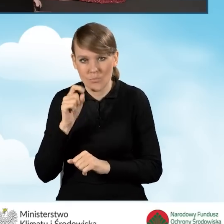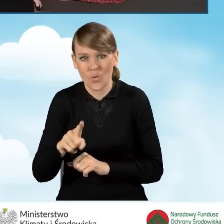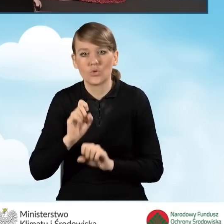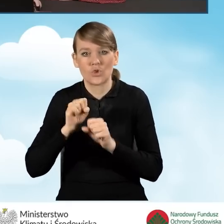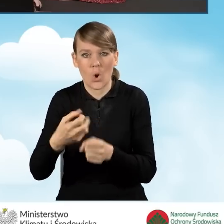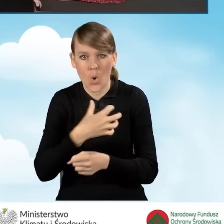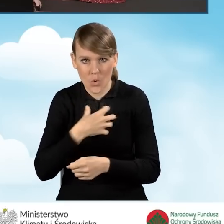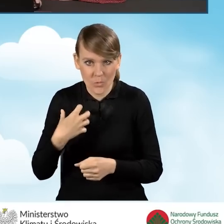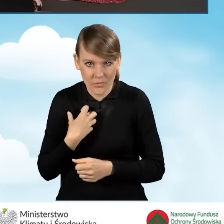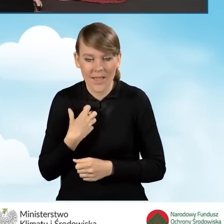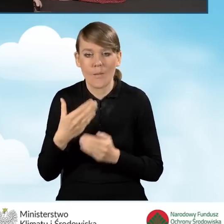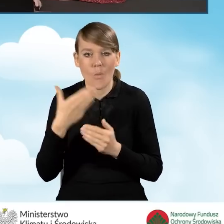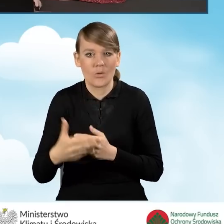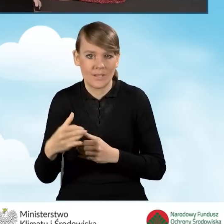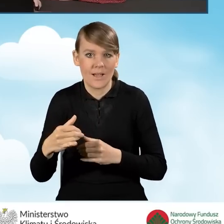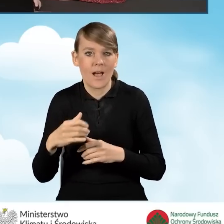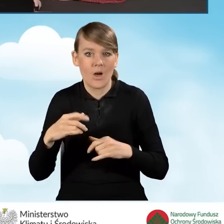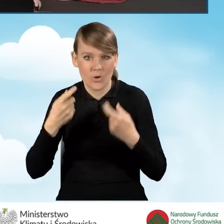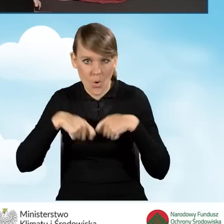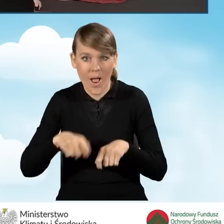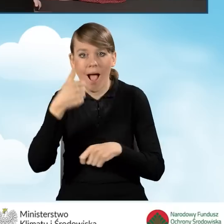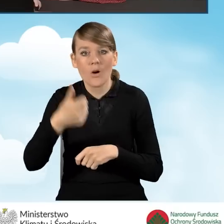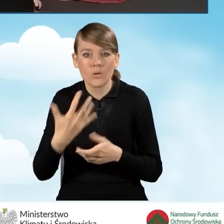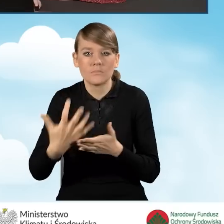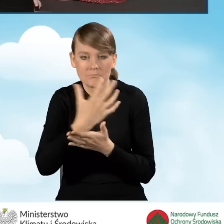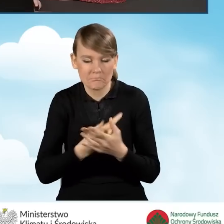pozarolniczą, a nasz roczny dochód spełnia wymogi programu.